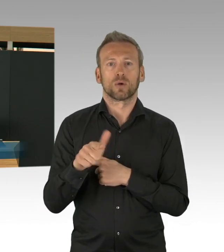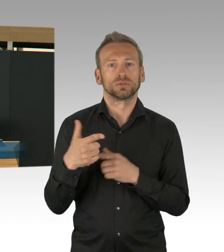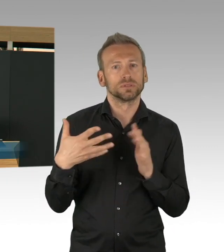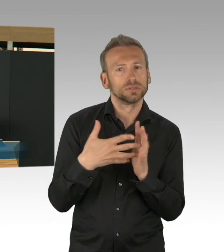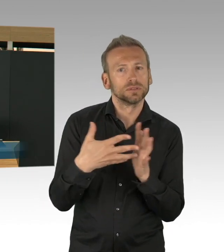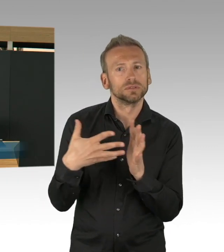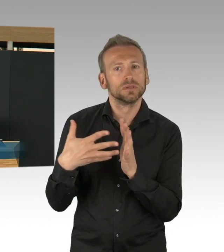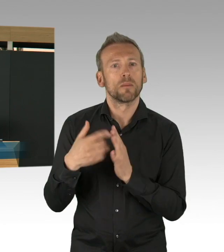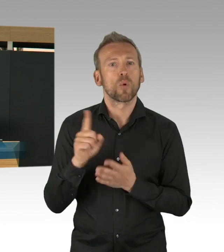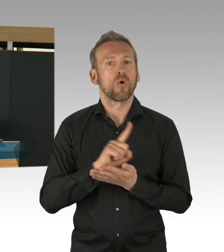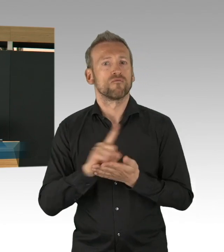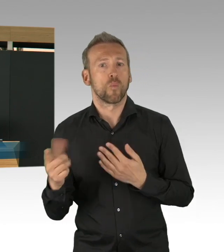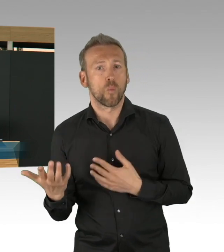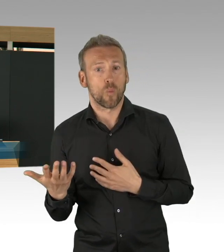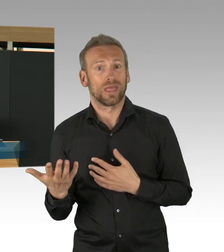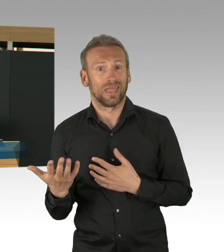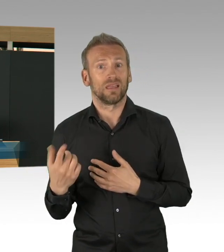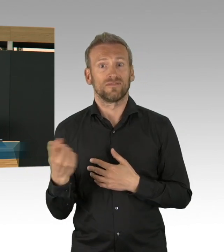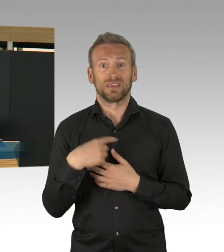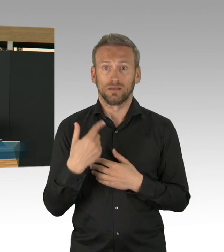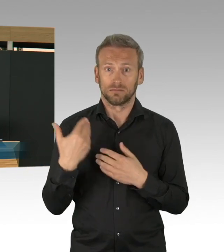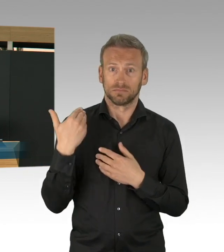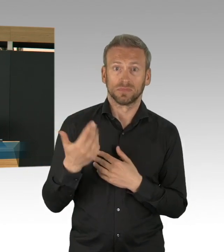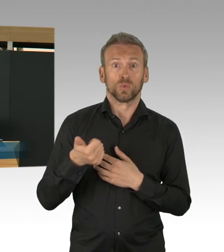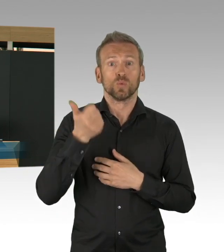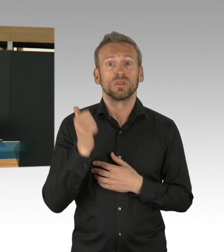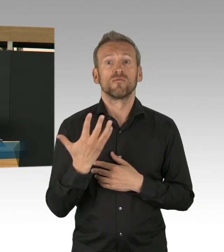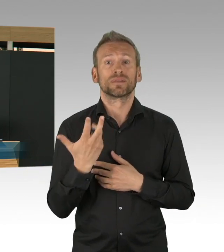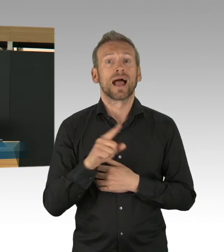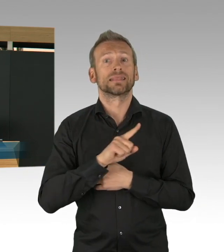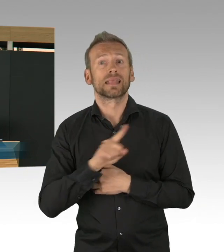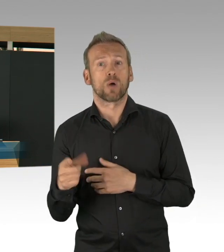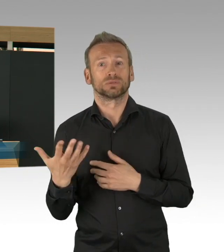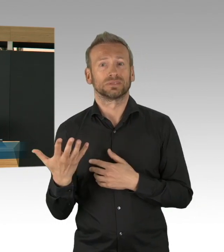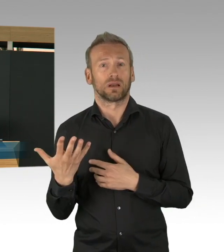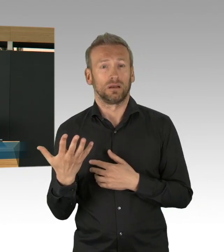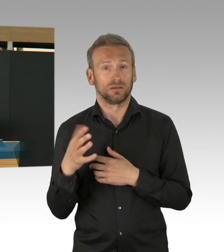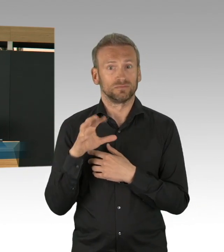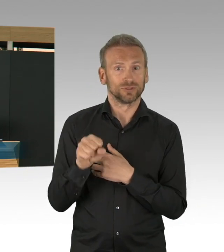für Pflege, gefehlt hat, da haben wir mit unserer eigenen Beschaffung, aber auch durch Unterstützung, durch Bund,